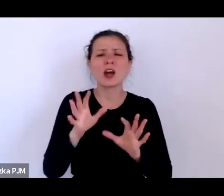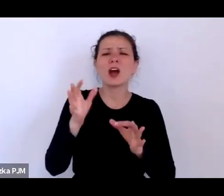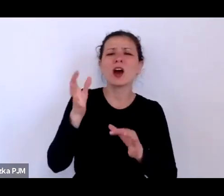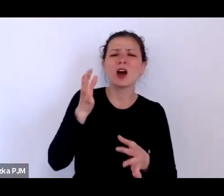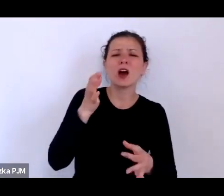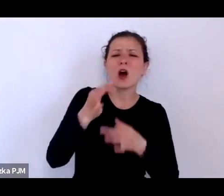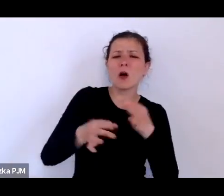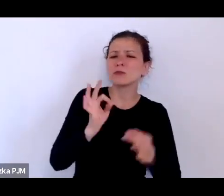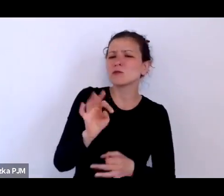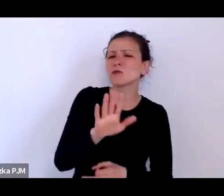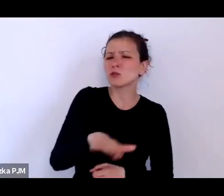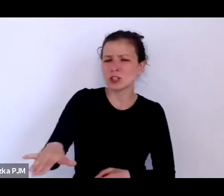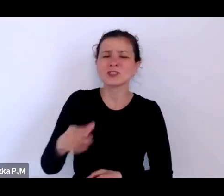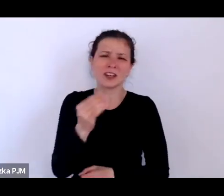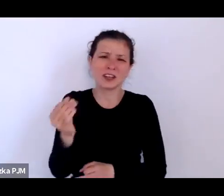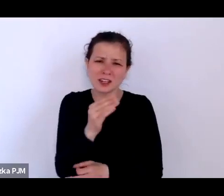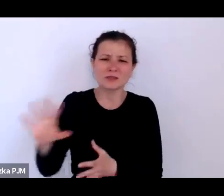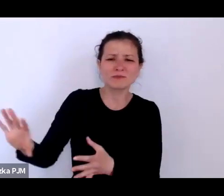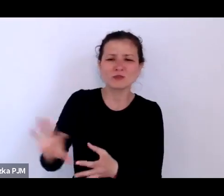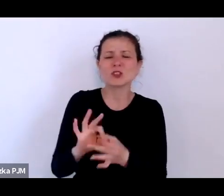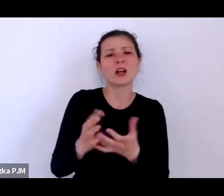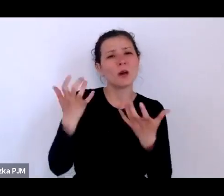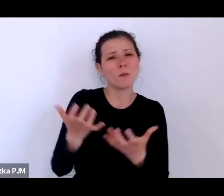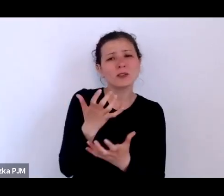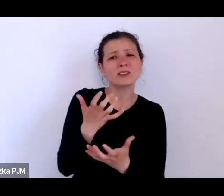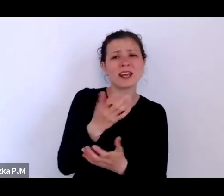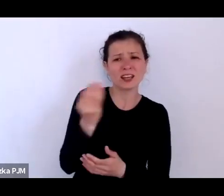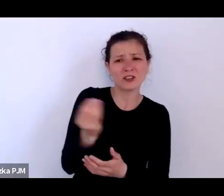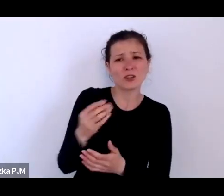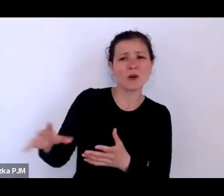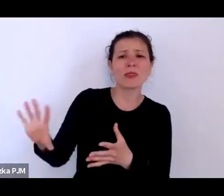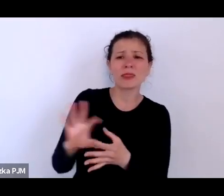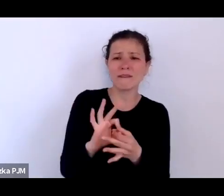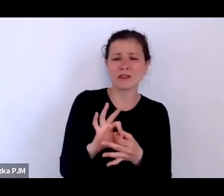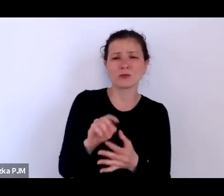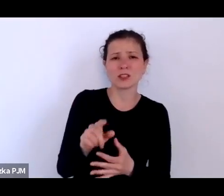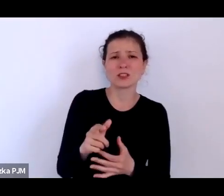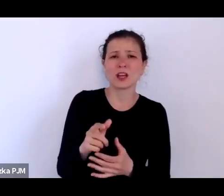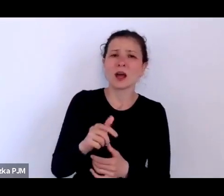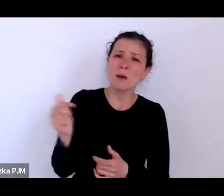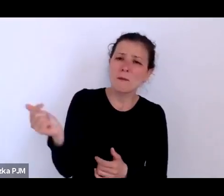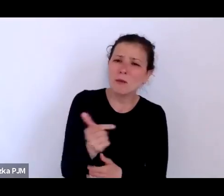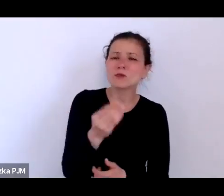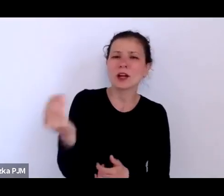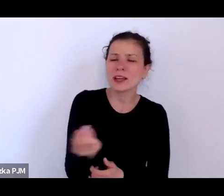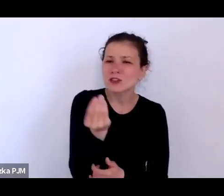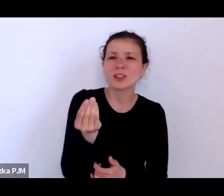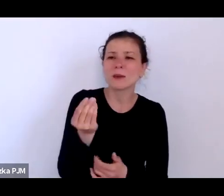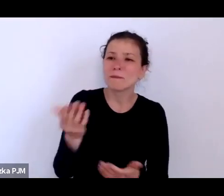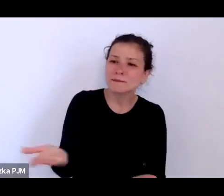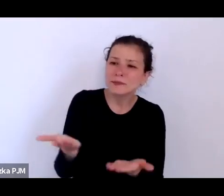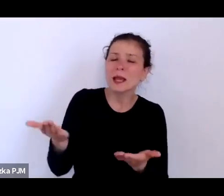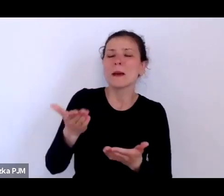jeszcze wrócimy, bo musimy się upomnieć o te biedne podrzutki muszę je wydobyć z tego zapomnienia